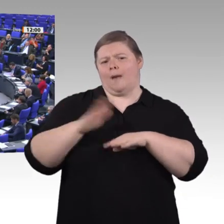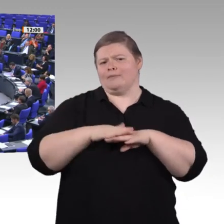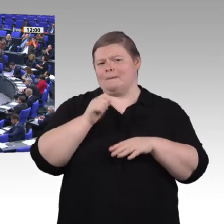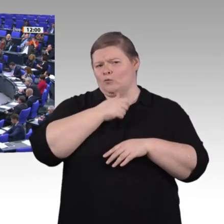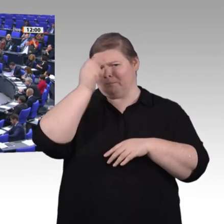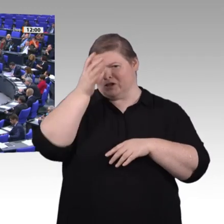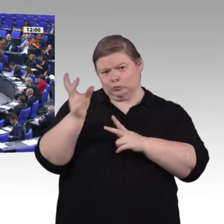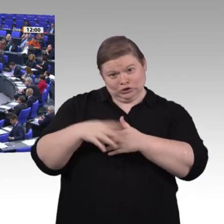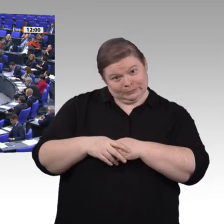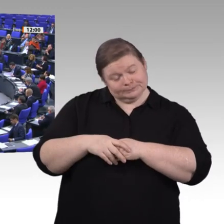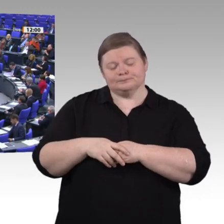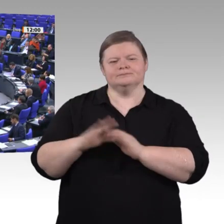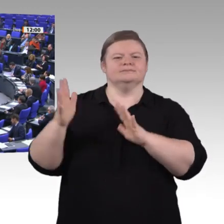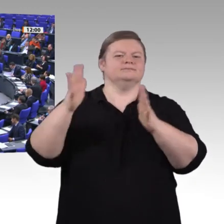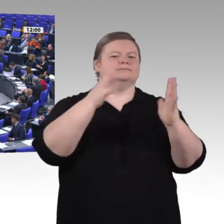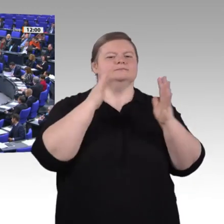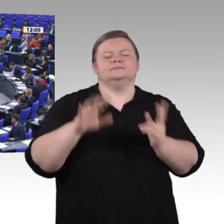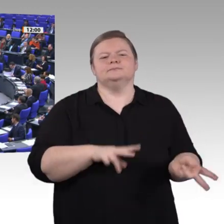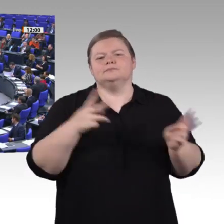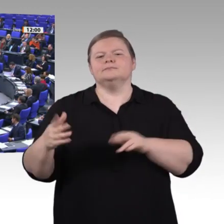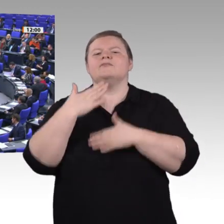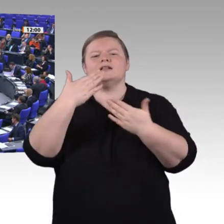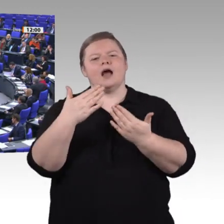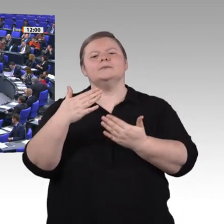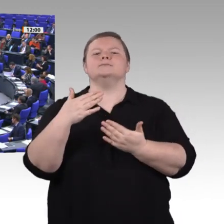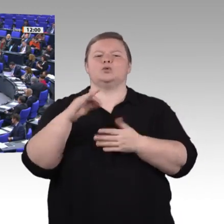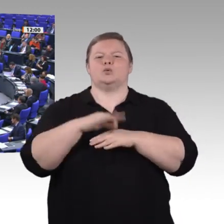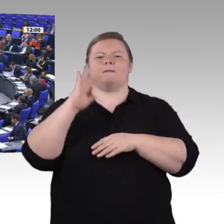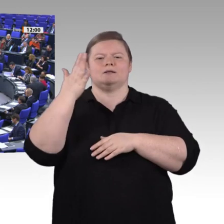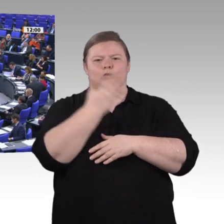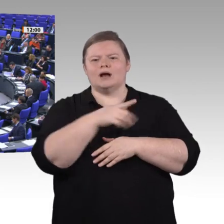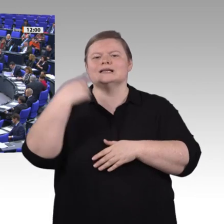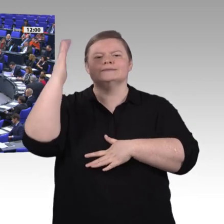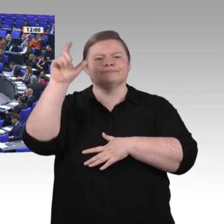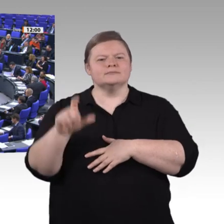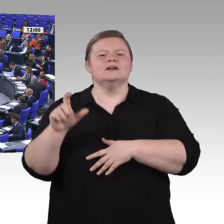Leute brauchen, um in der digitalisierten Welt und eben nicht nur in der Arbeitswelt